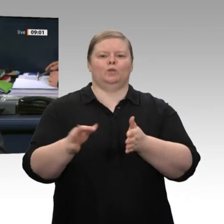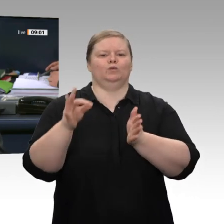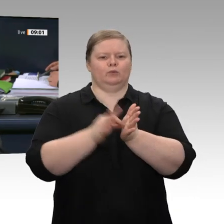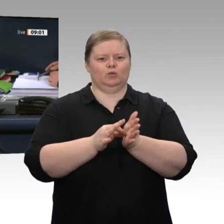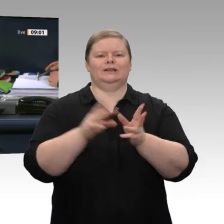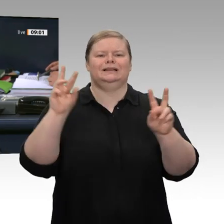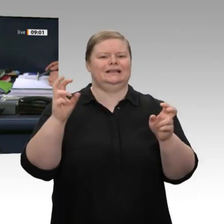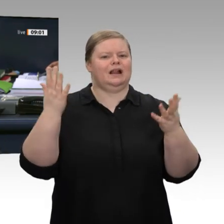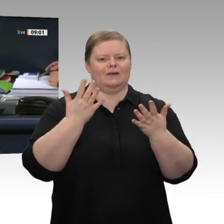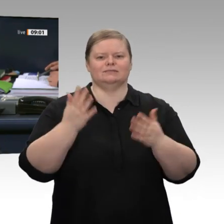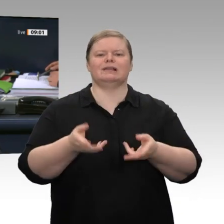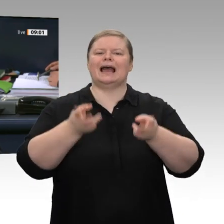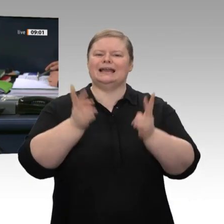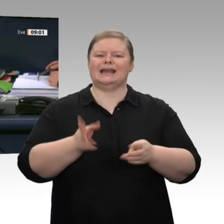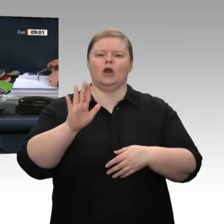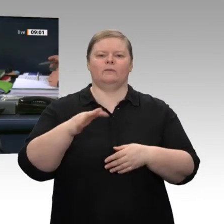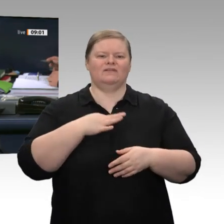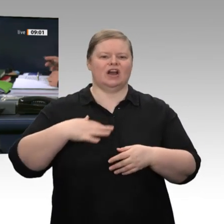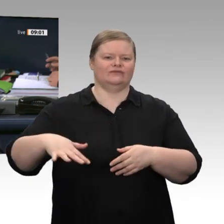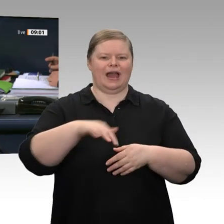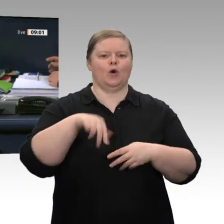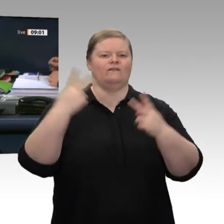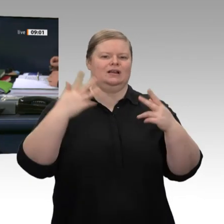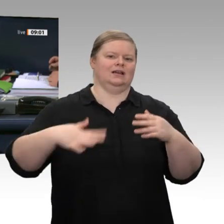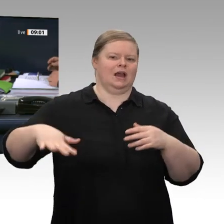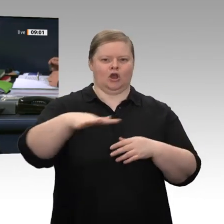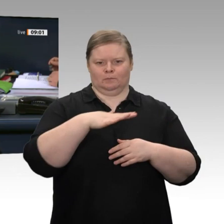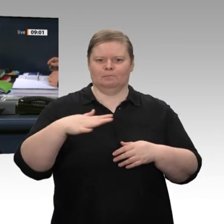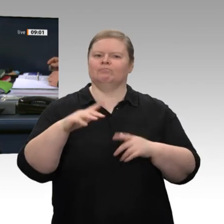der Drucksache 19/16885 mit dem Titel „Freiheit und Rechtsstaatlichkeit